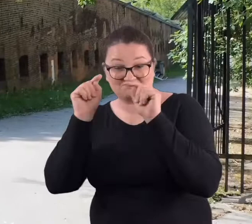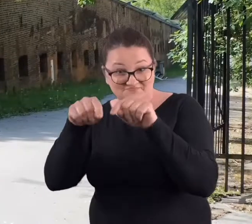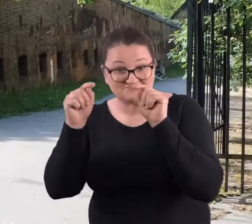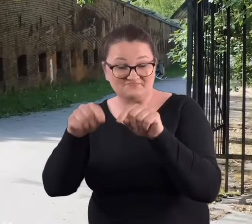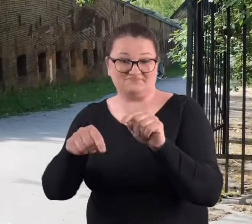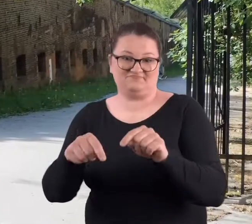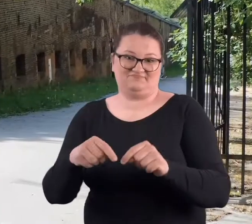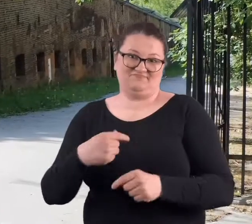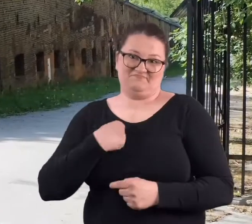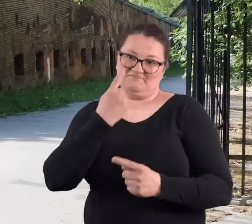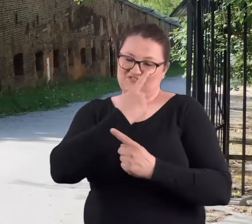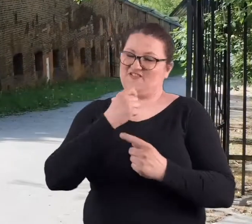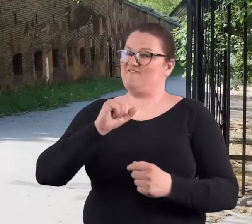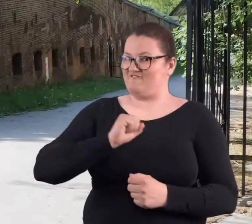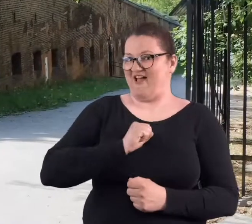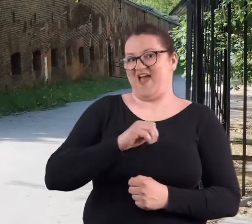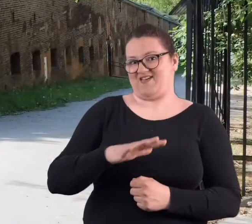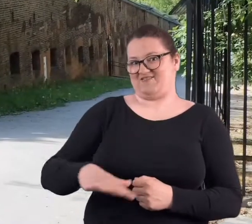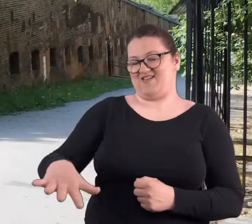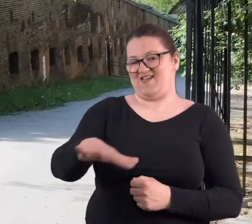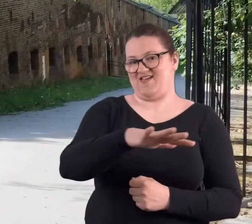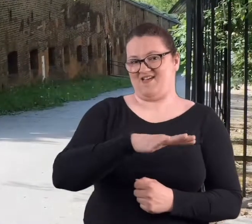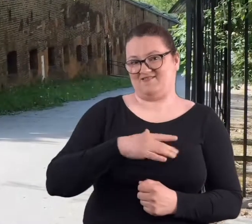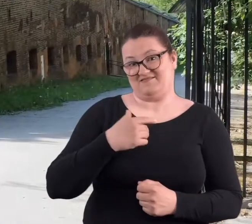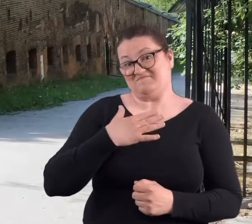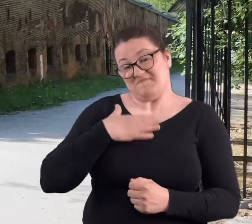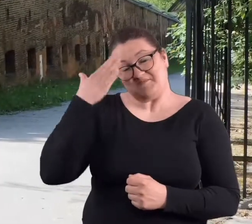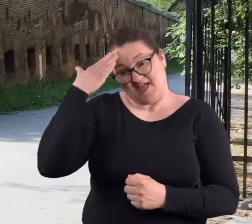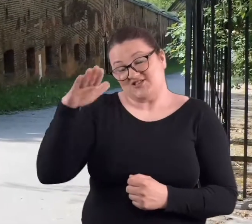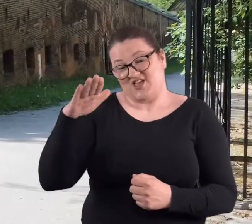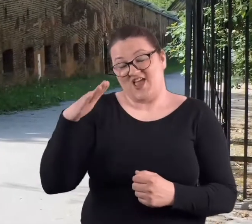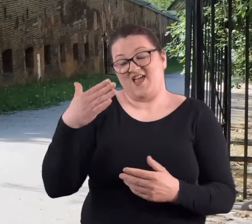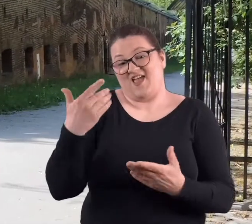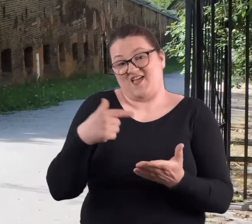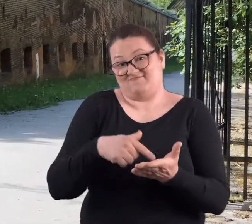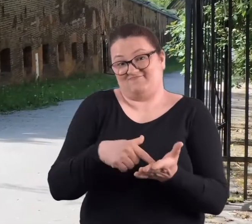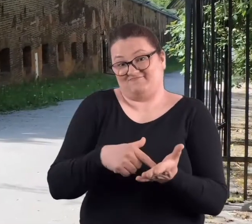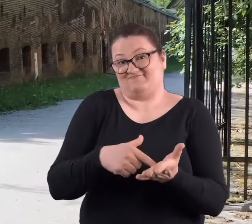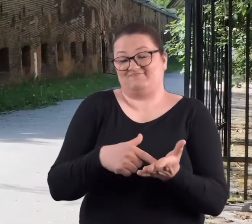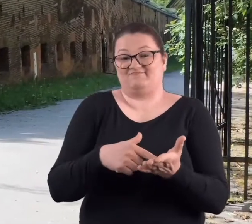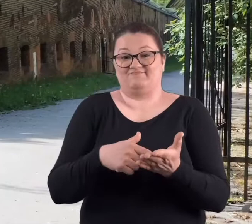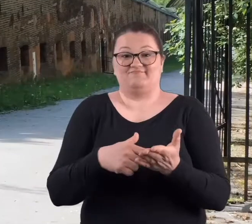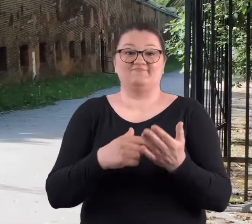Uważam, że jest to fajne i mam nadzieję, że w momencie,